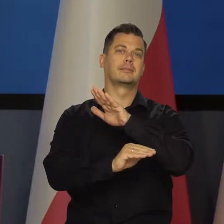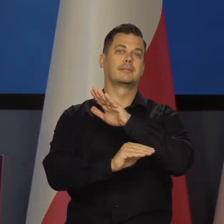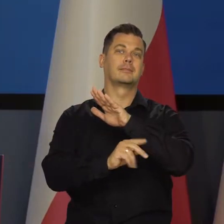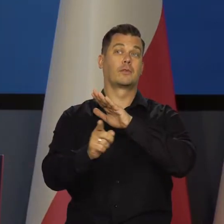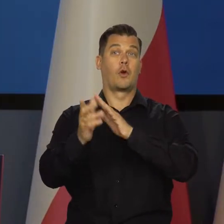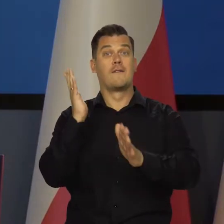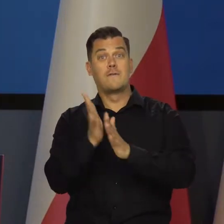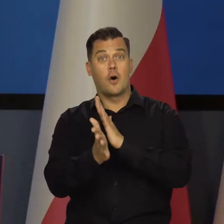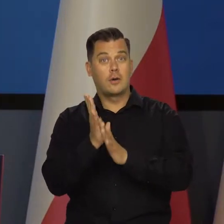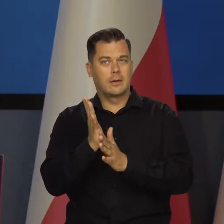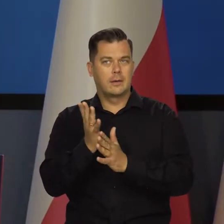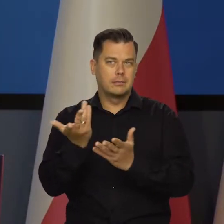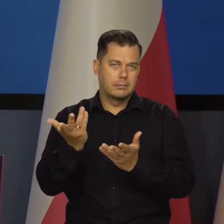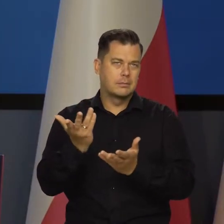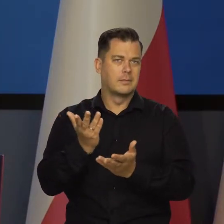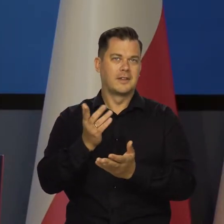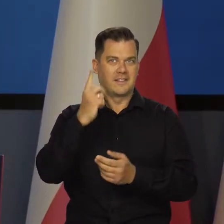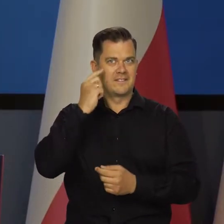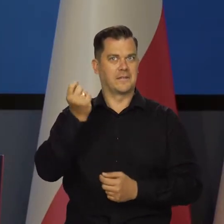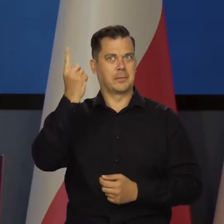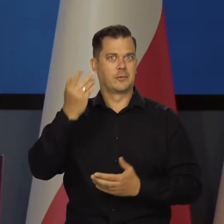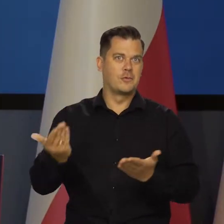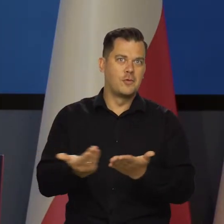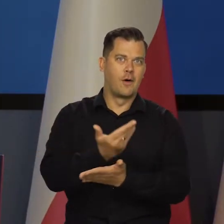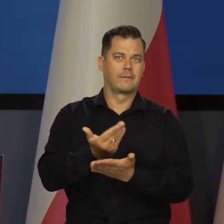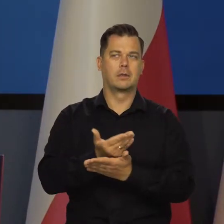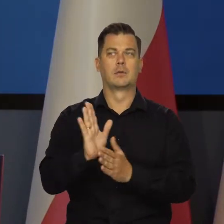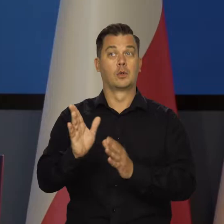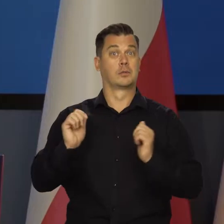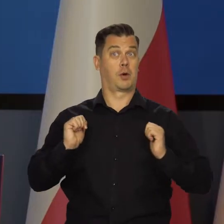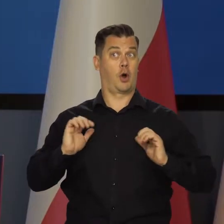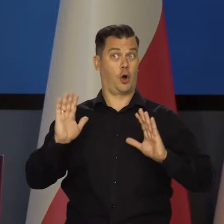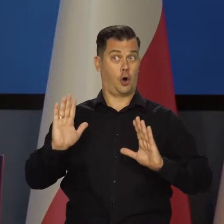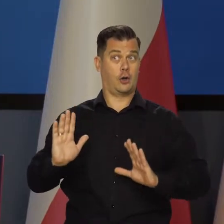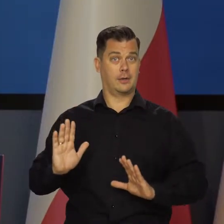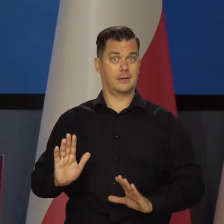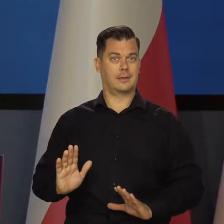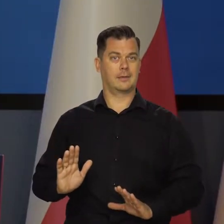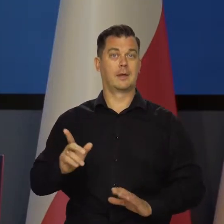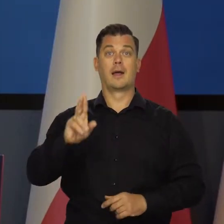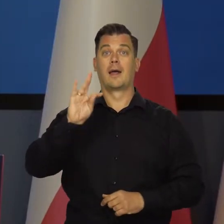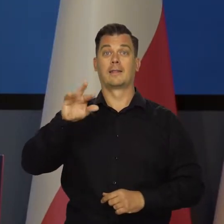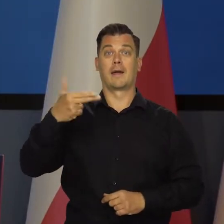Zakładamy, że nie ma tam tych wojennych przypadków. że Rosja coś nie wymyśli nowego i tak dalej, i tak dalej.